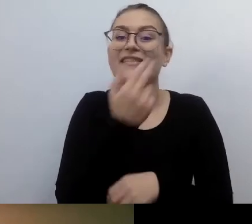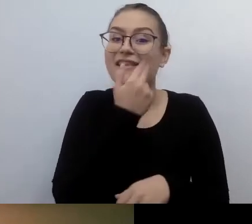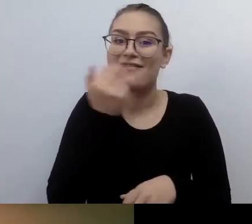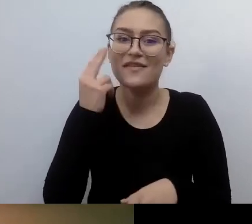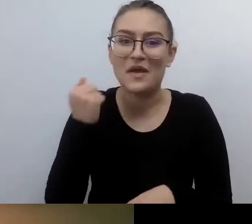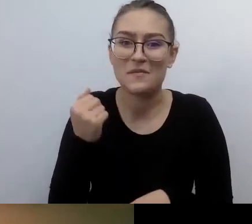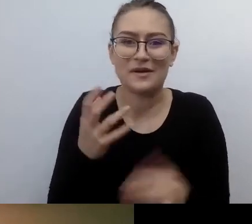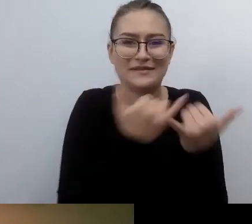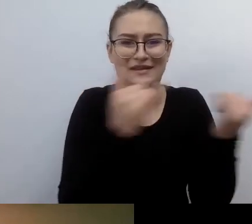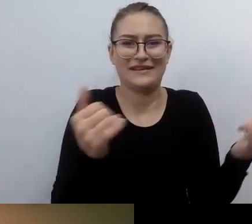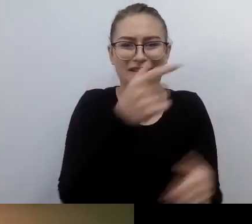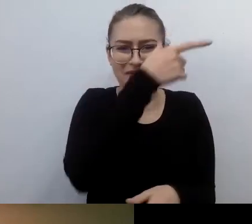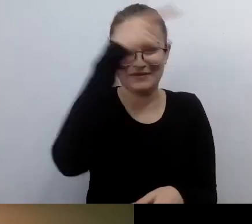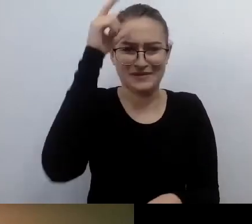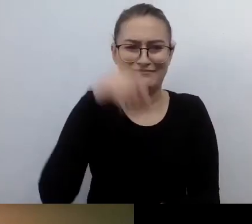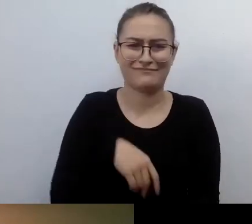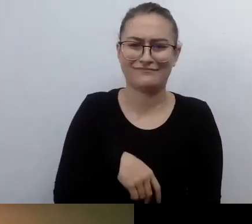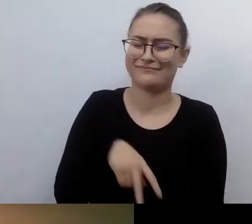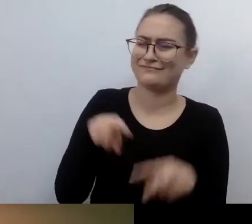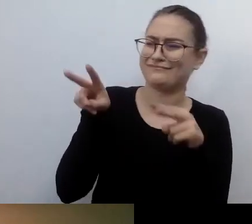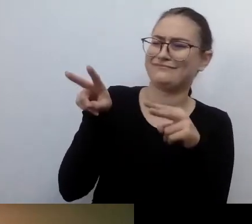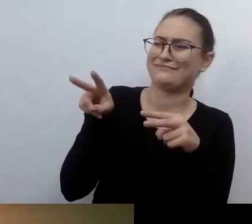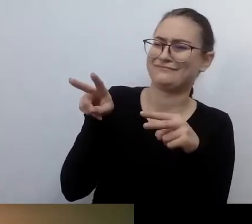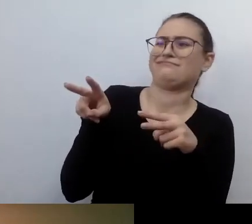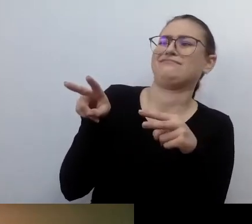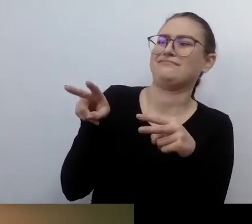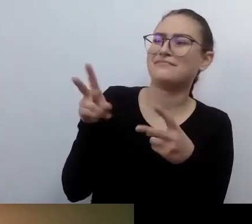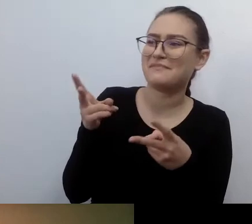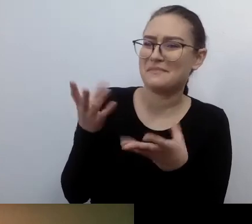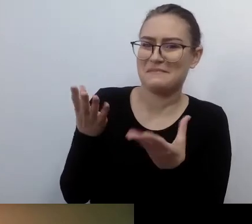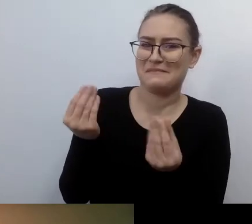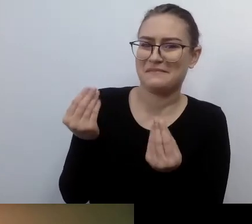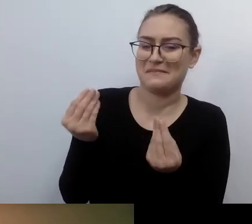Ja do tej pory spotykam się z podejrzliwością i pytaniami: